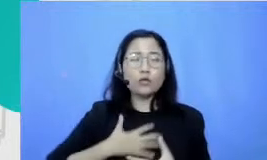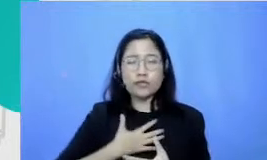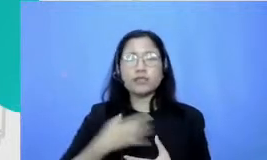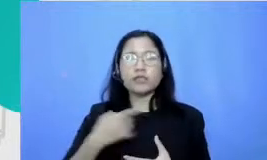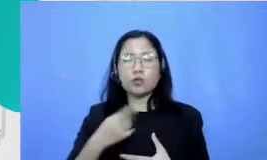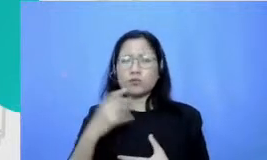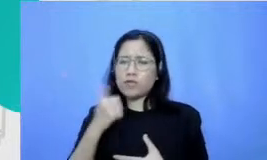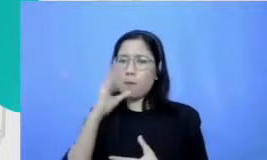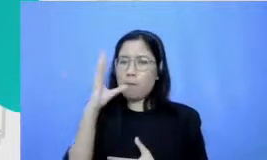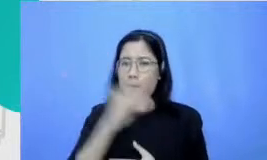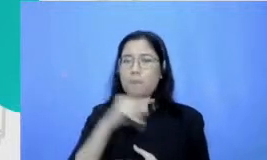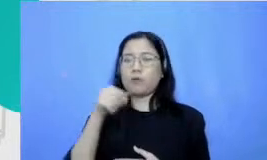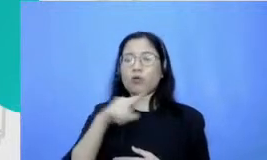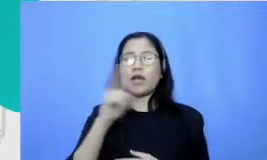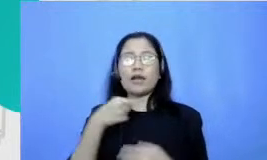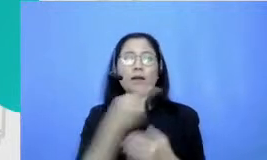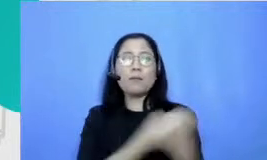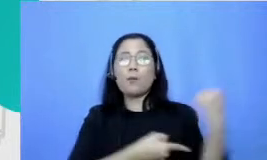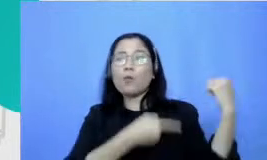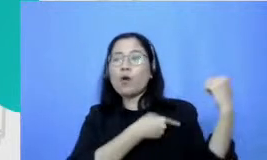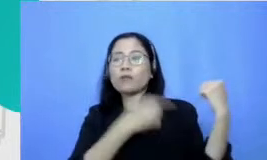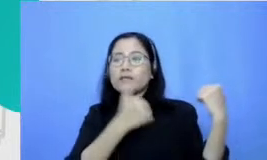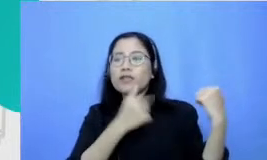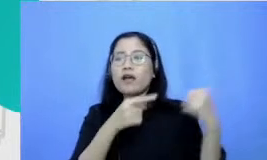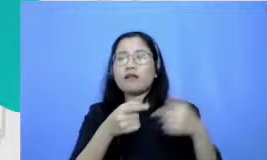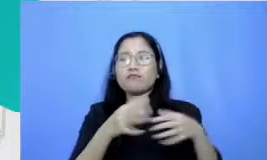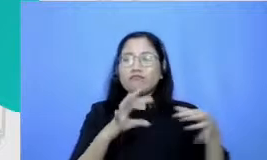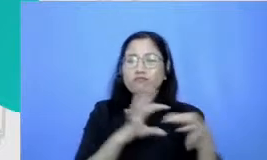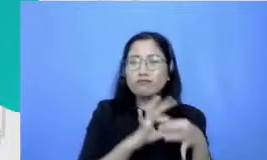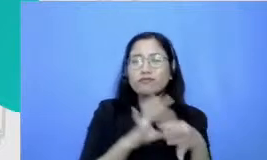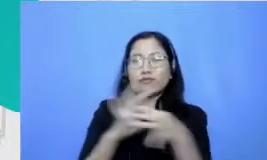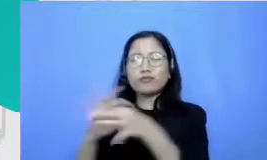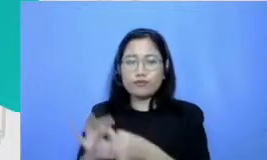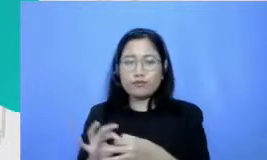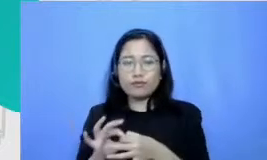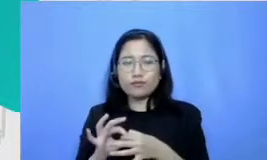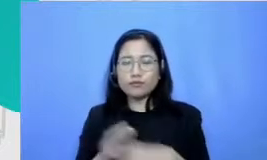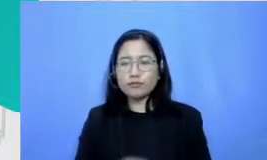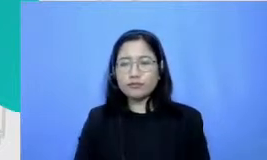penonton kita membina relasi kemudian juga kemampuan komunikasi interpersonal kemampuan